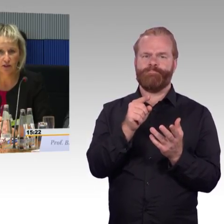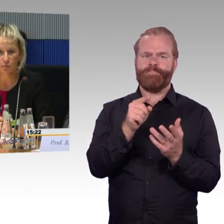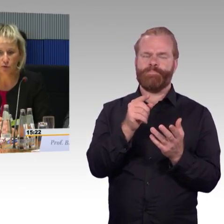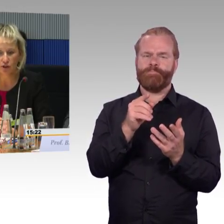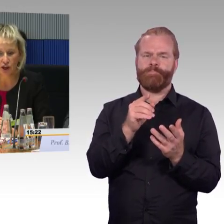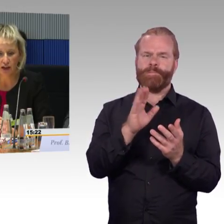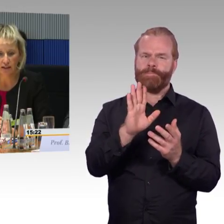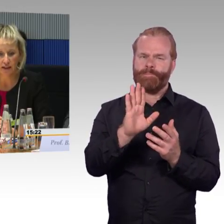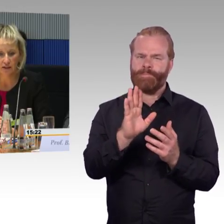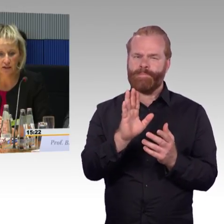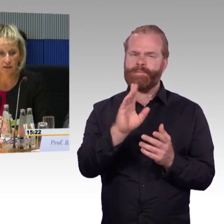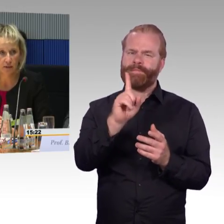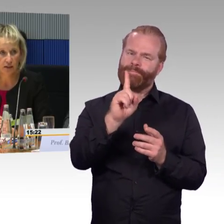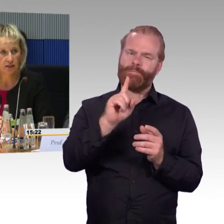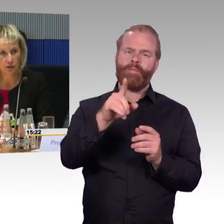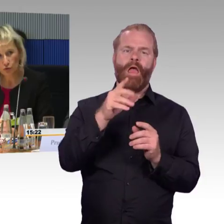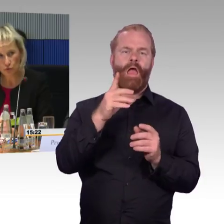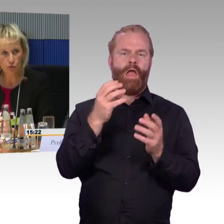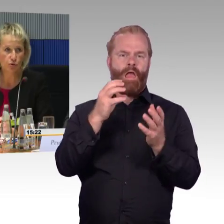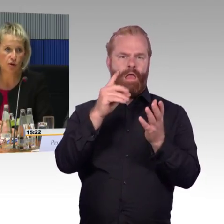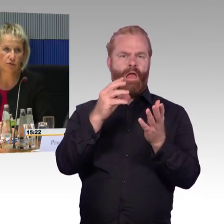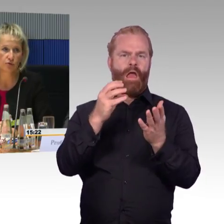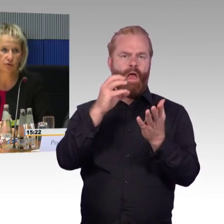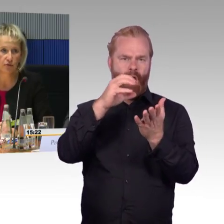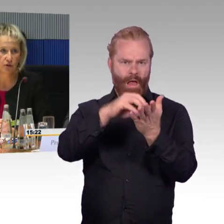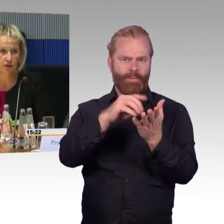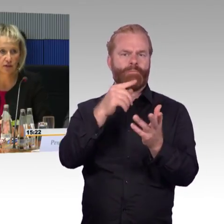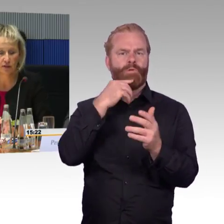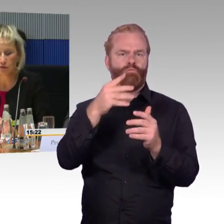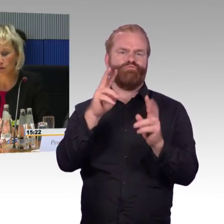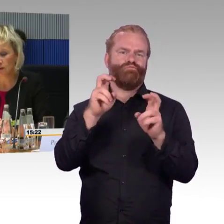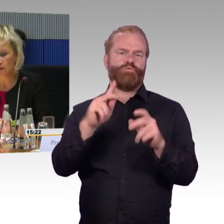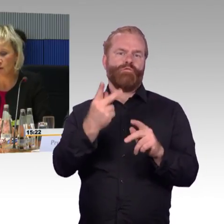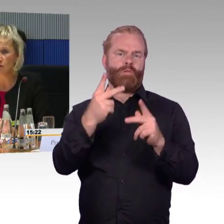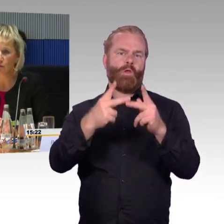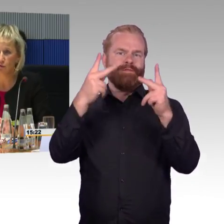Dort haben Sie die Möglichkeit die Zugfähigkeit zu verfolgen